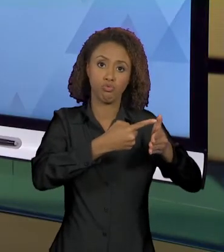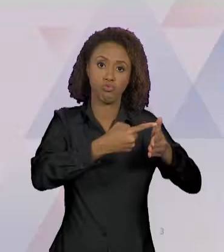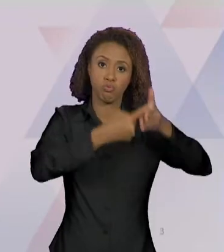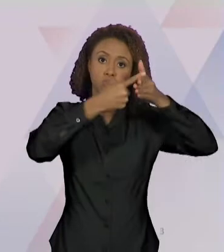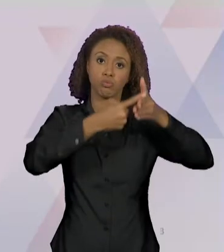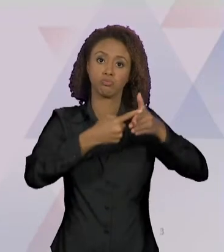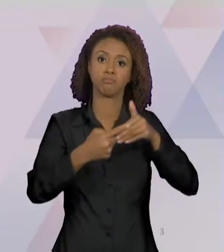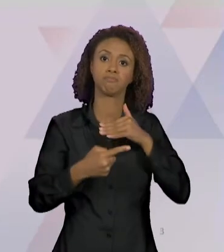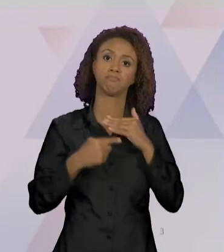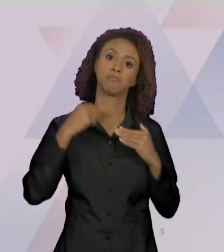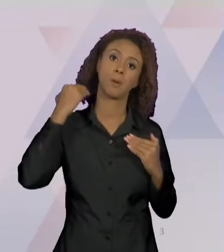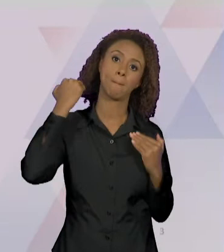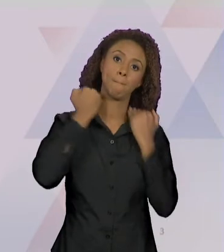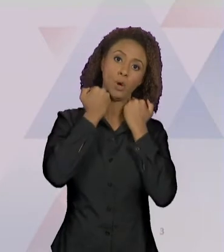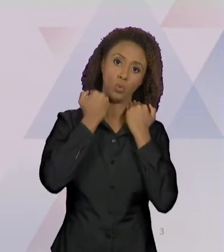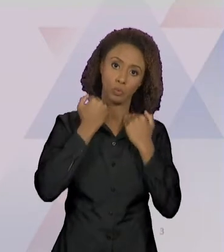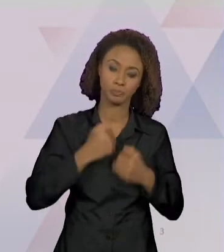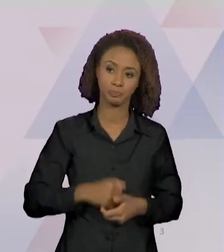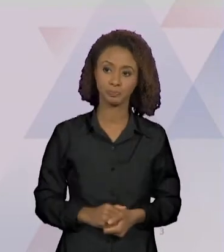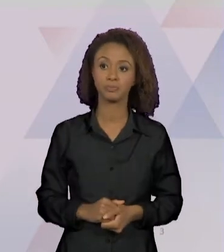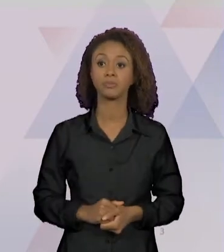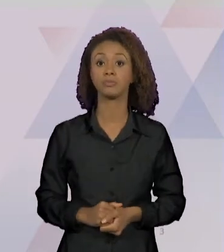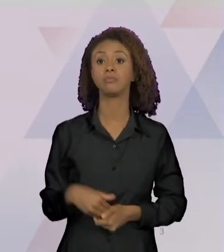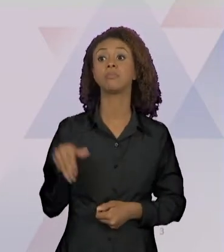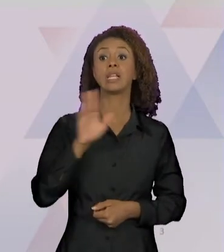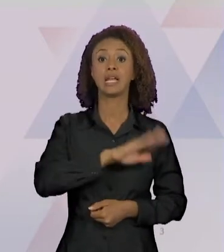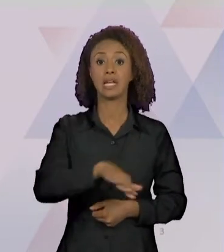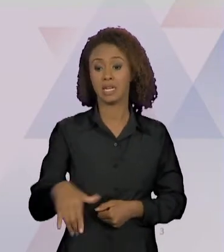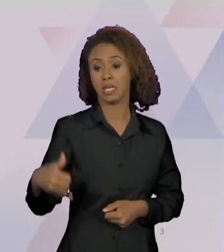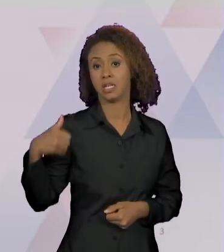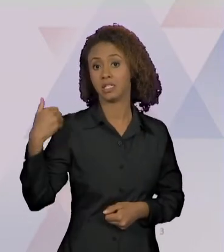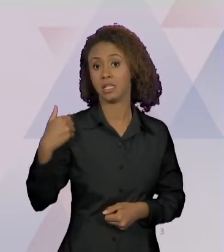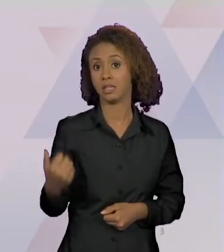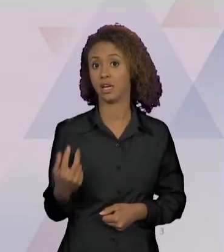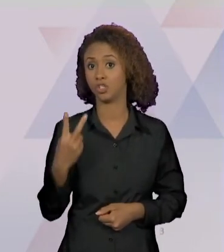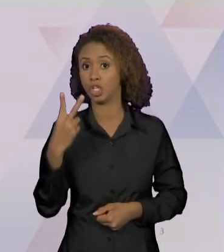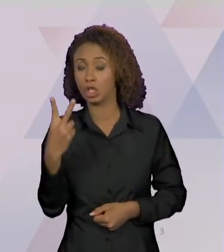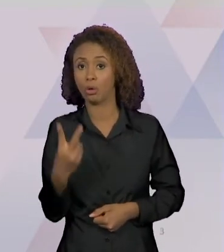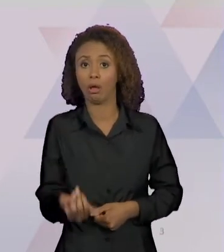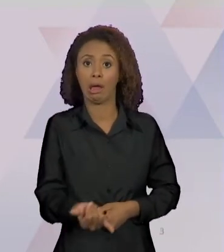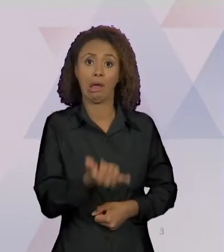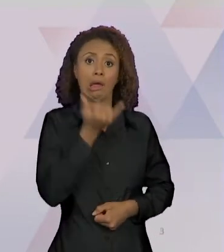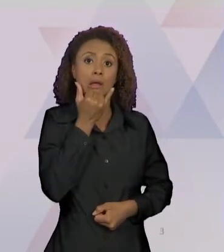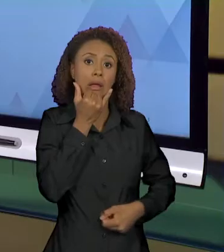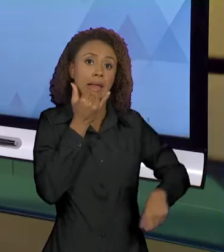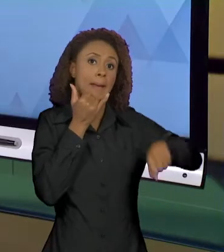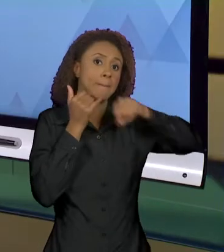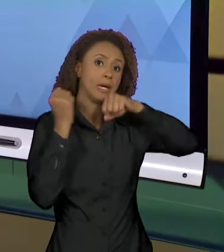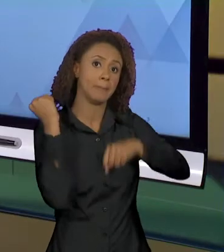CRIANÇA DE 2 ANOS MATA A MÃE ACIDENTALMENTE, NÉ,